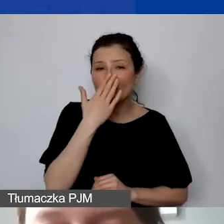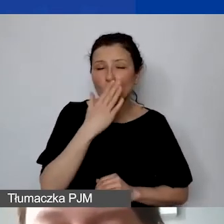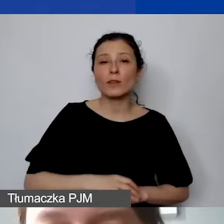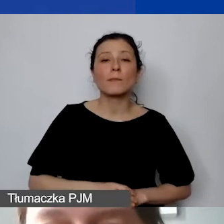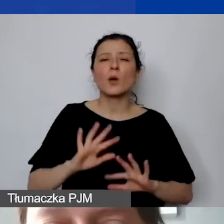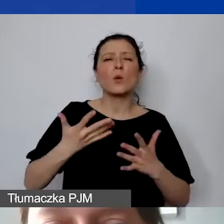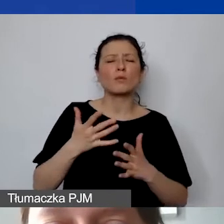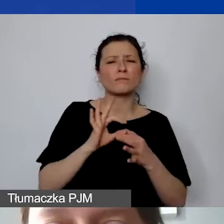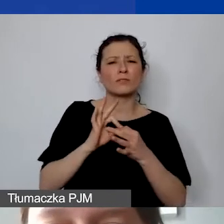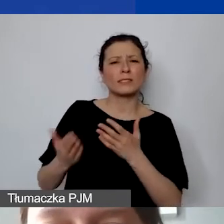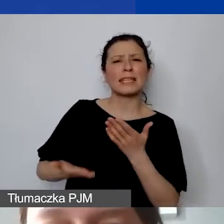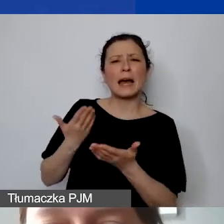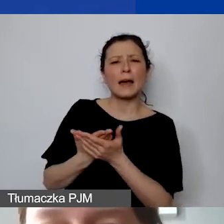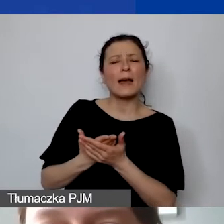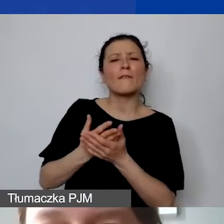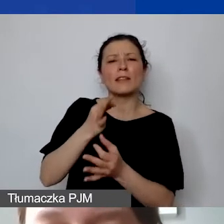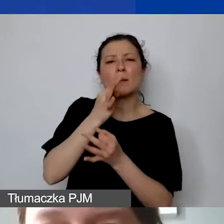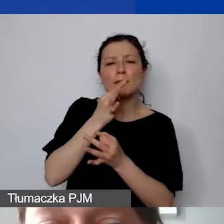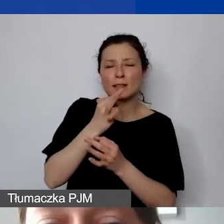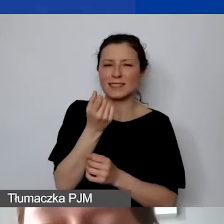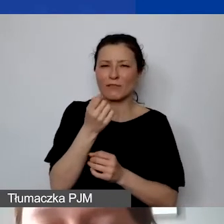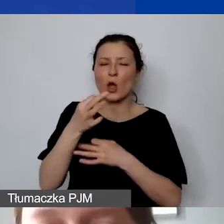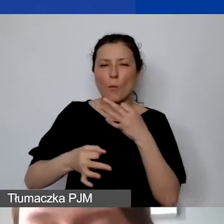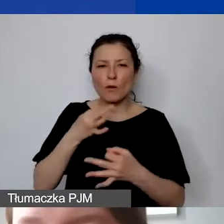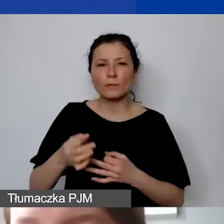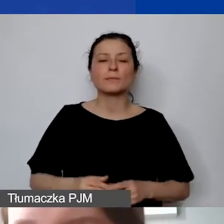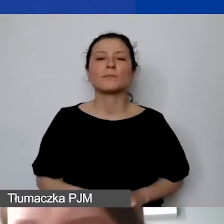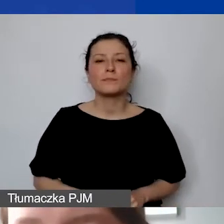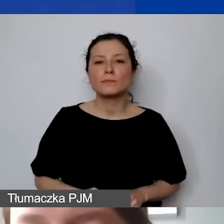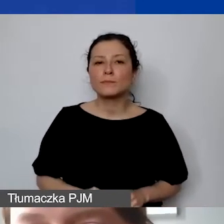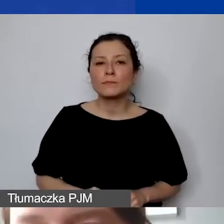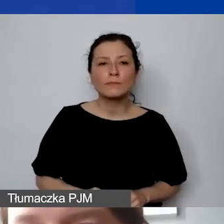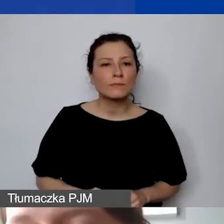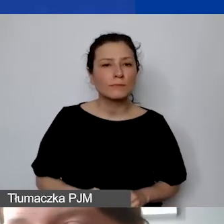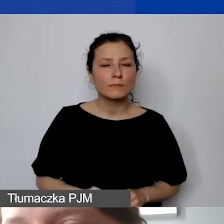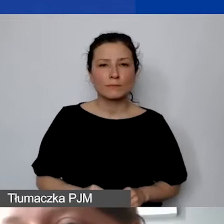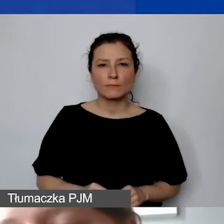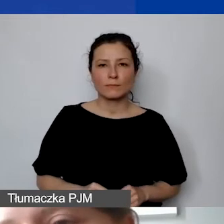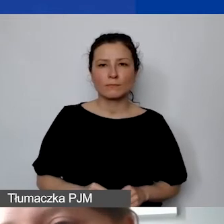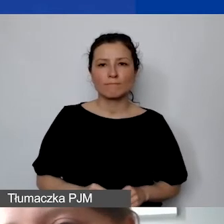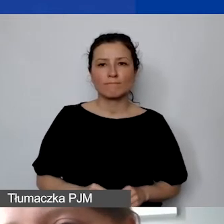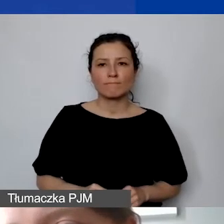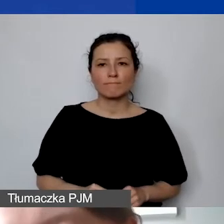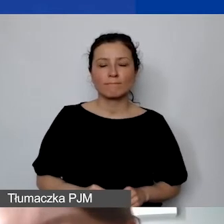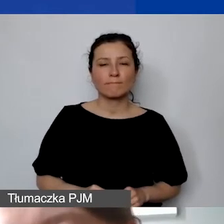Zaraz do tego dojdę. Tylko jeszcze chciałabym powiedzieć, że zawsze ta czerwona lampka, która zapala się nam,